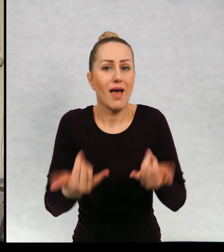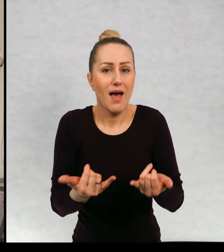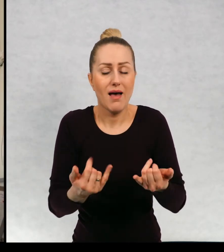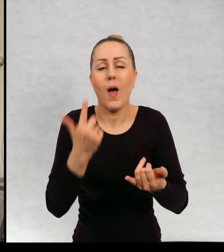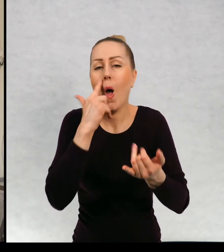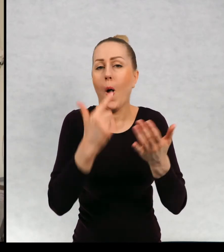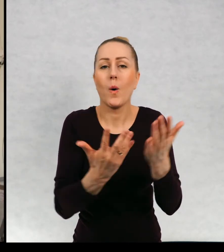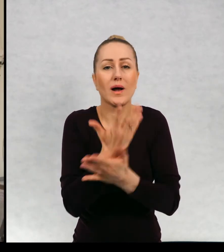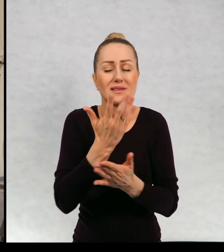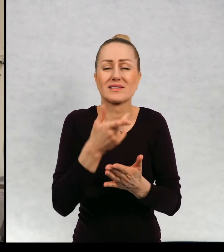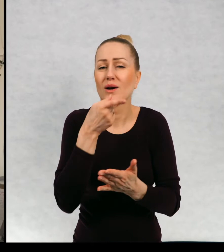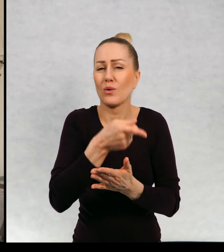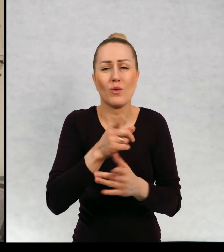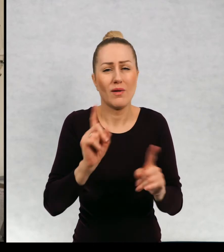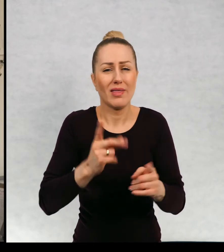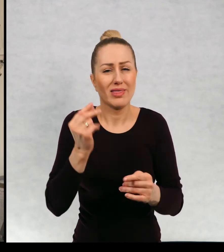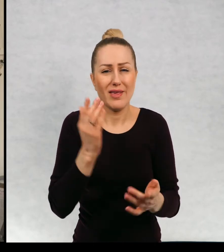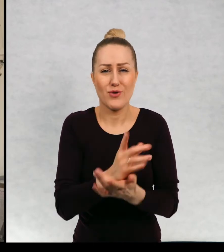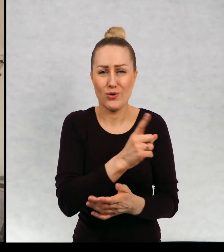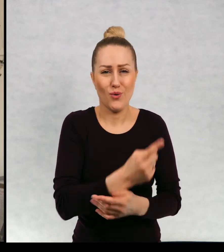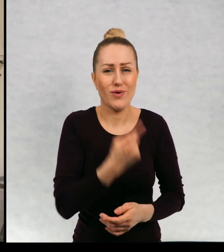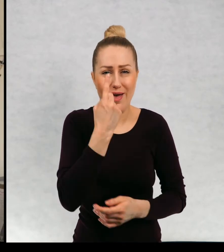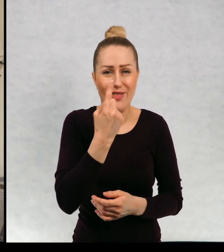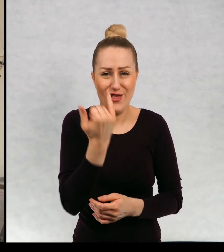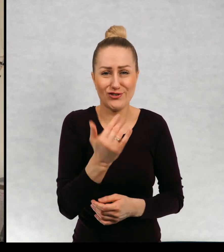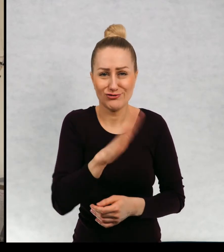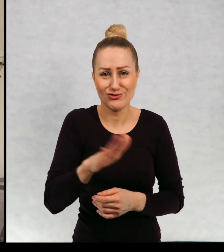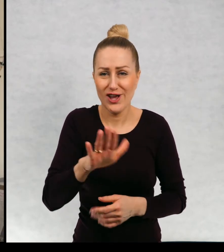sytuacją okazało się, że nie były to zresztą jedyne dzieci na tym